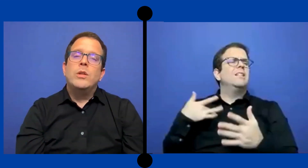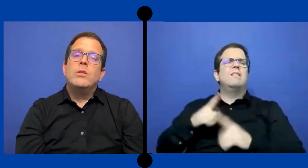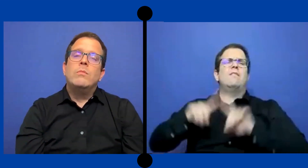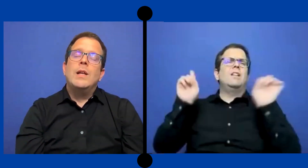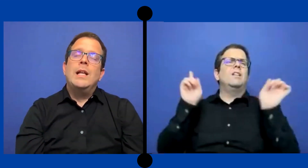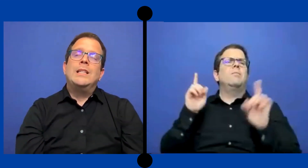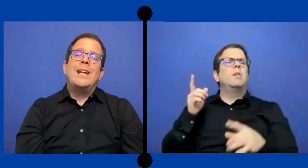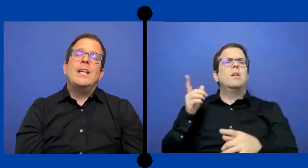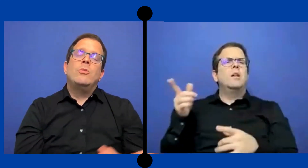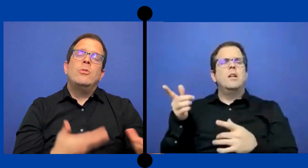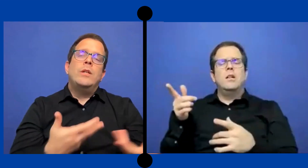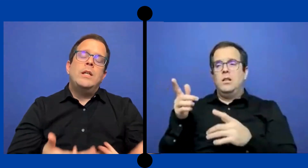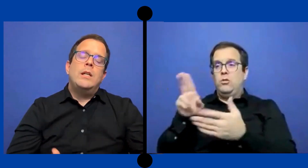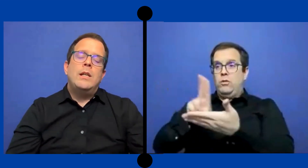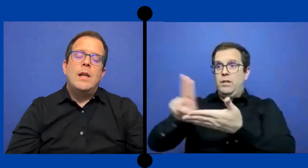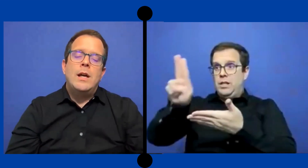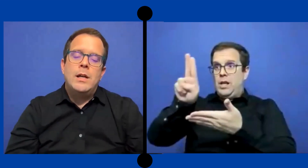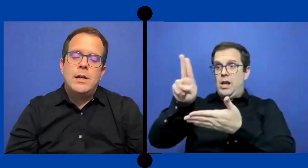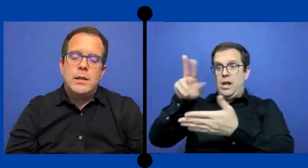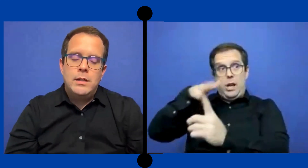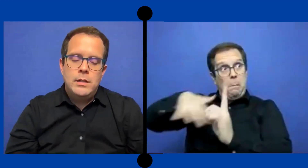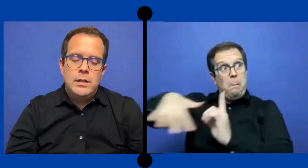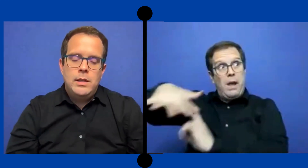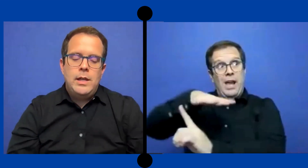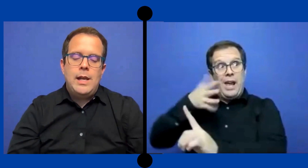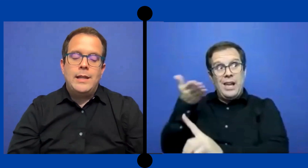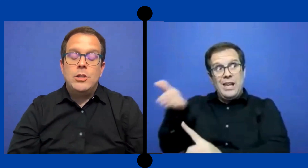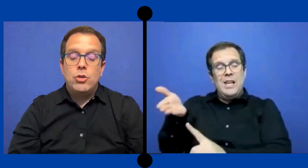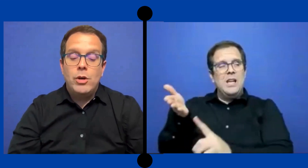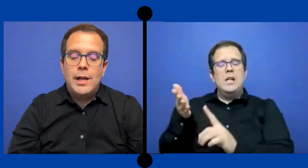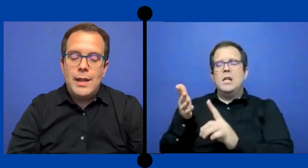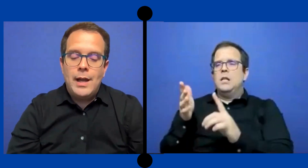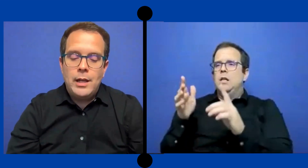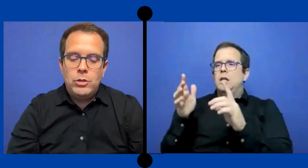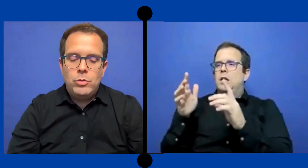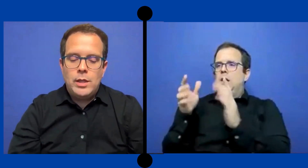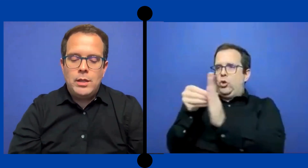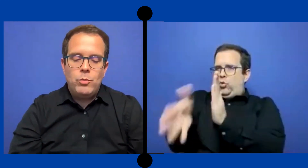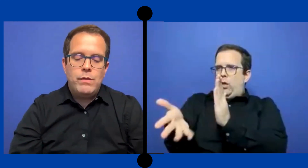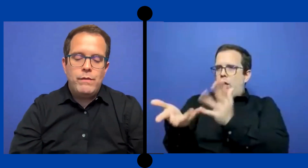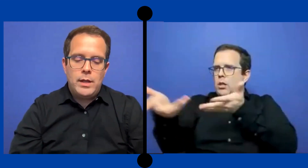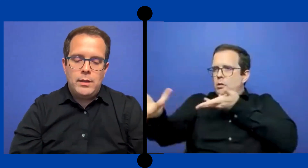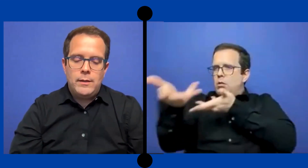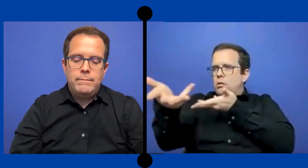pues el trato y la y la atención que le da al estudiante muy diferente